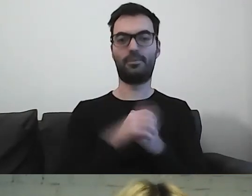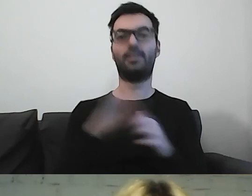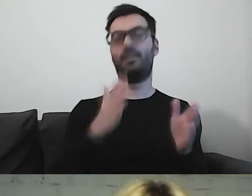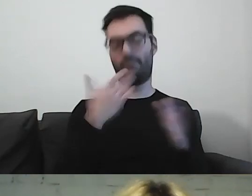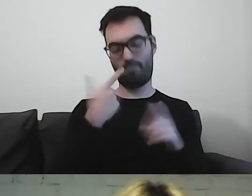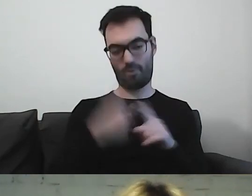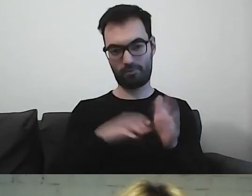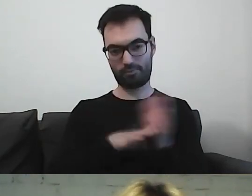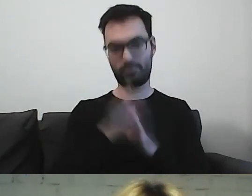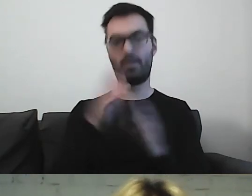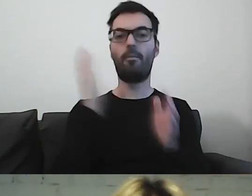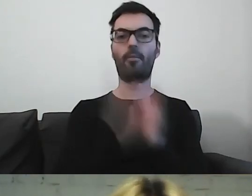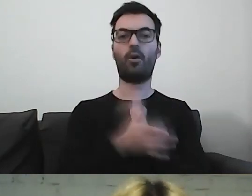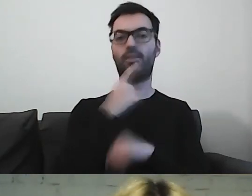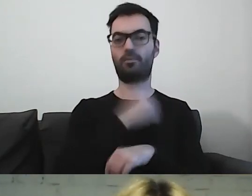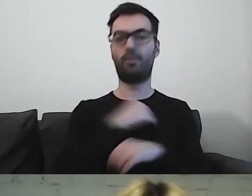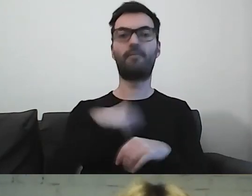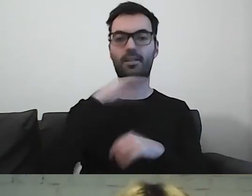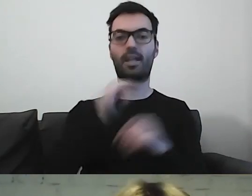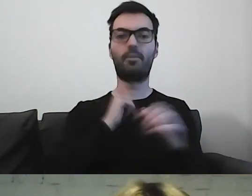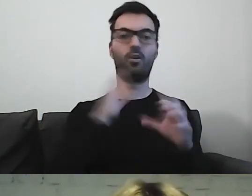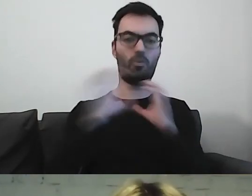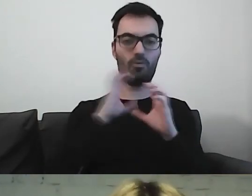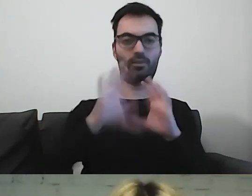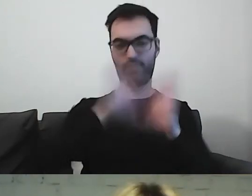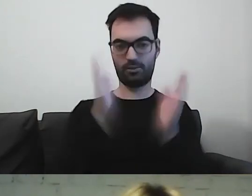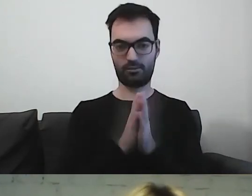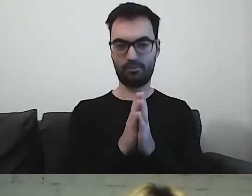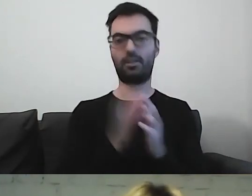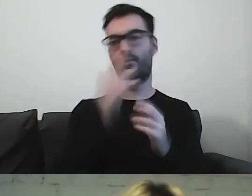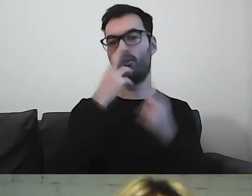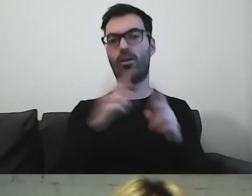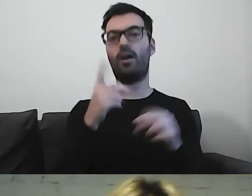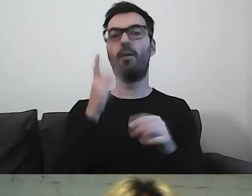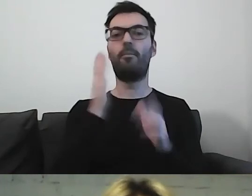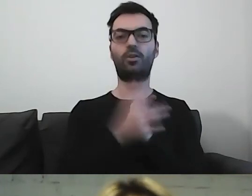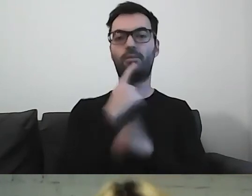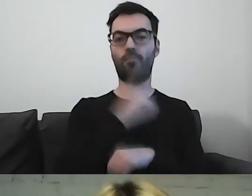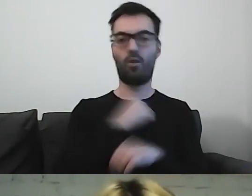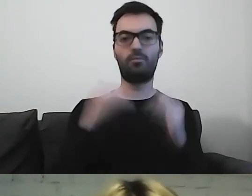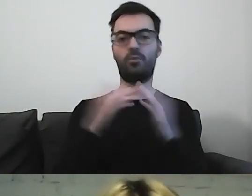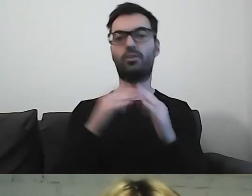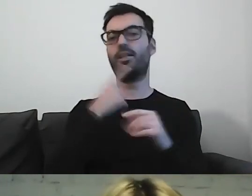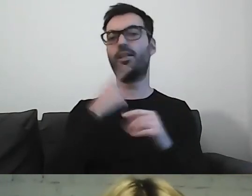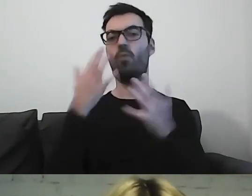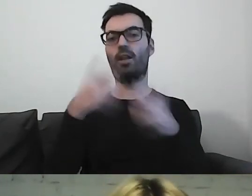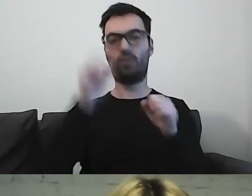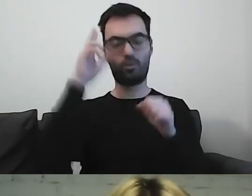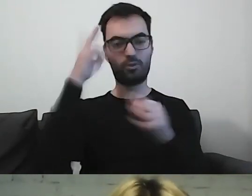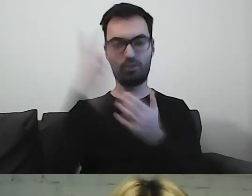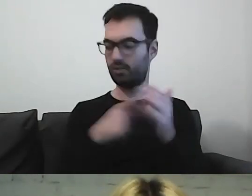Czy prosta polszczyzna wystarczy do komunikacji ze wszystkimi? Czym różni się prosta polszczyzna od języka łatwego w rozumieniu i czytaniu?